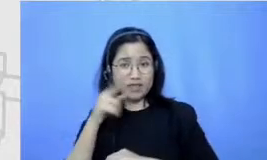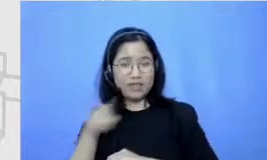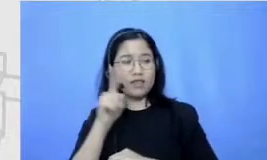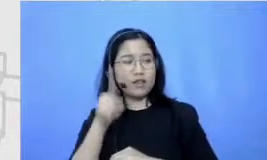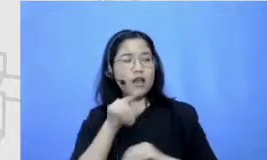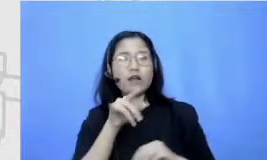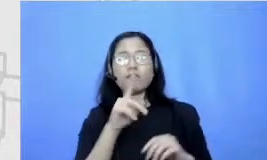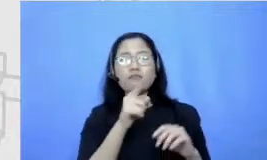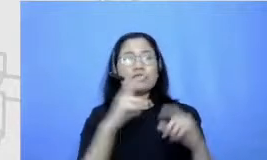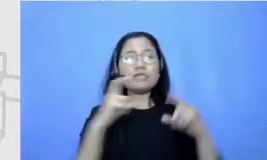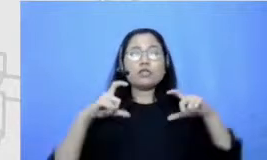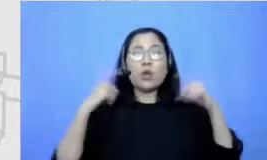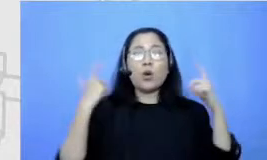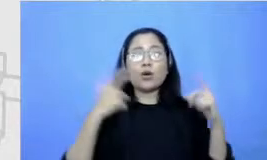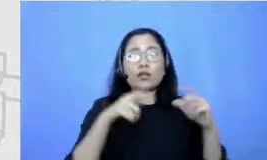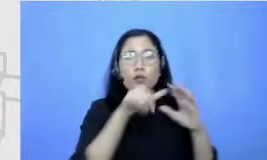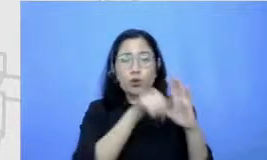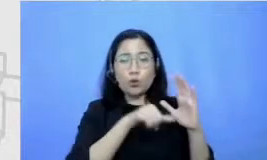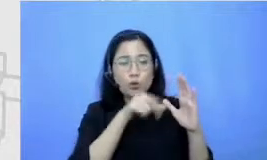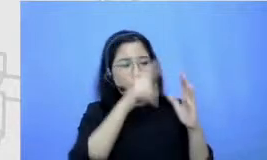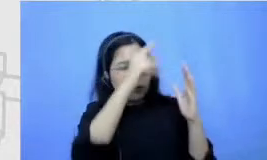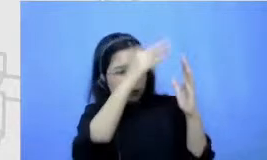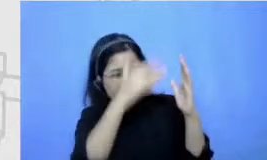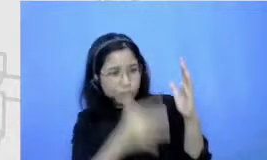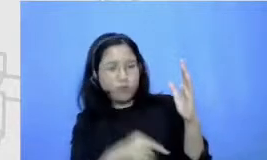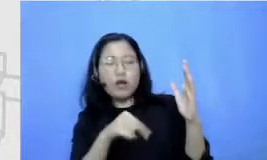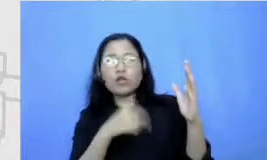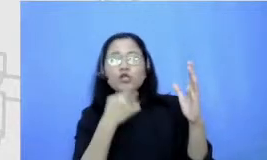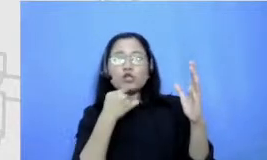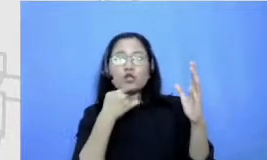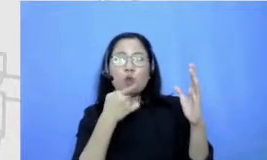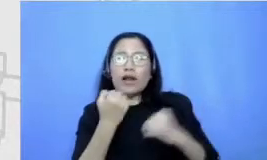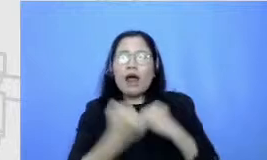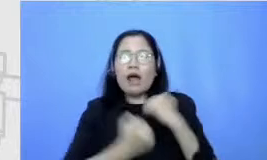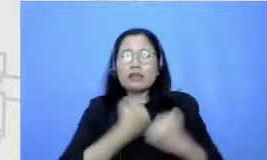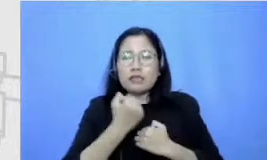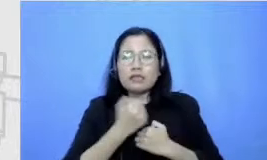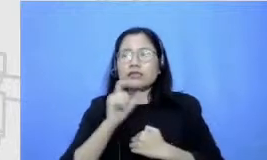running from yang betul gimana Terus gimana caranya stretching setelah Farida gedenya